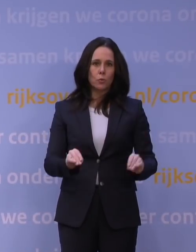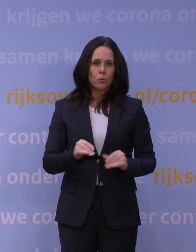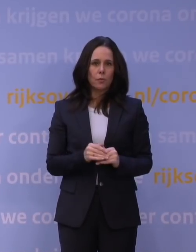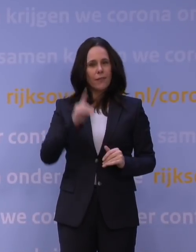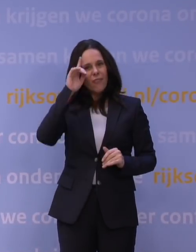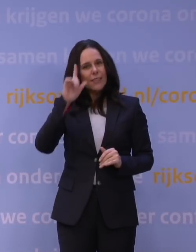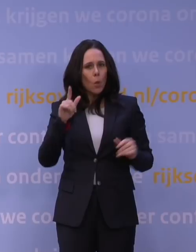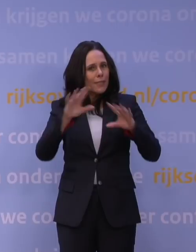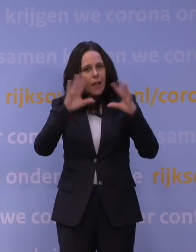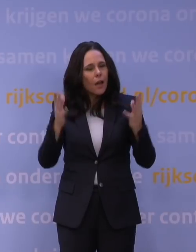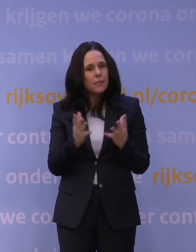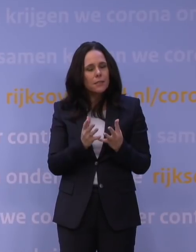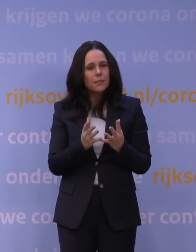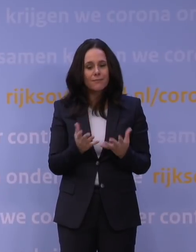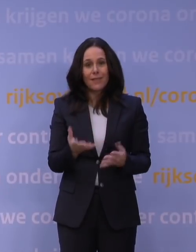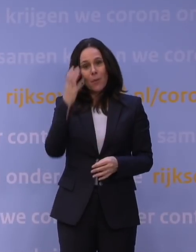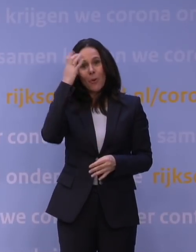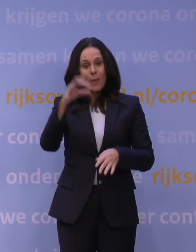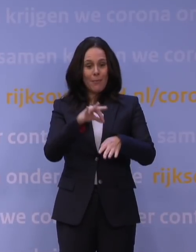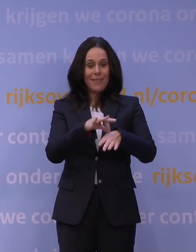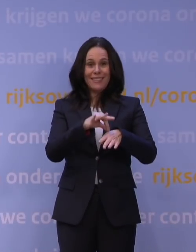En dat is natuurlijk het probleem met een ziekteverschijnsel als...